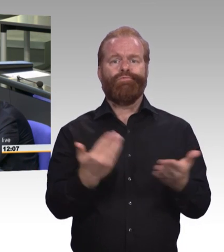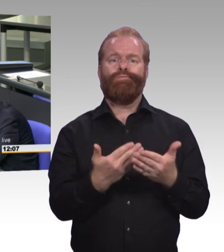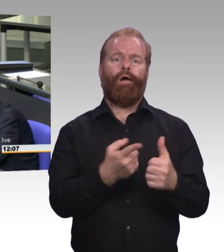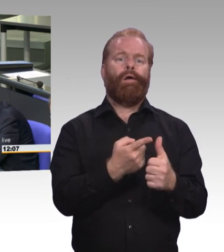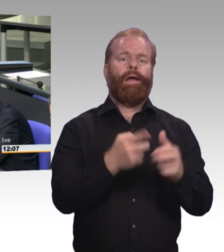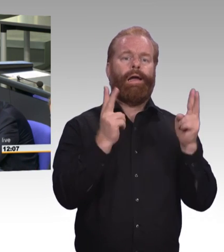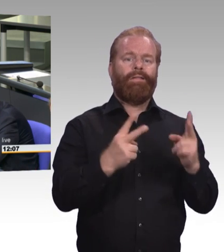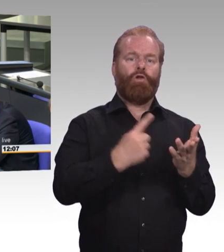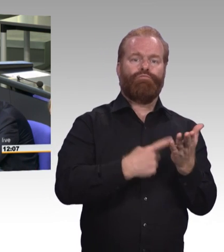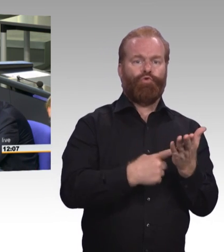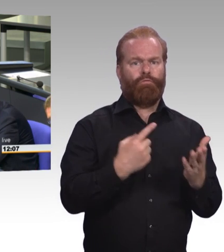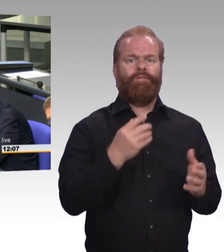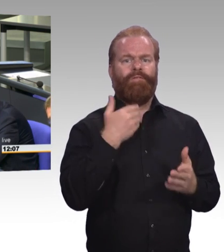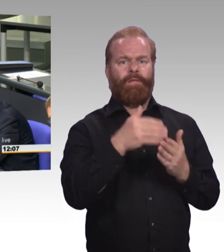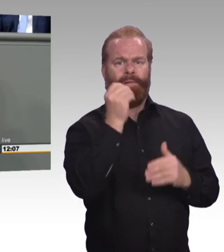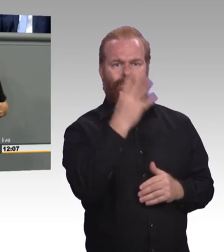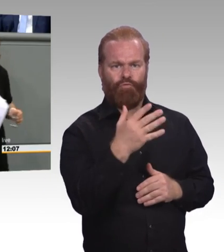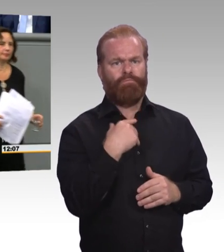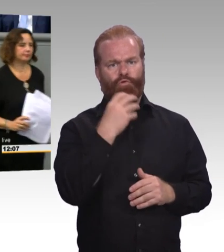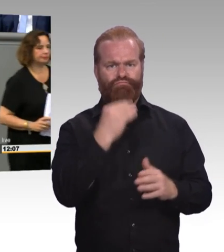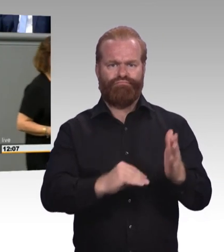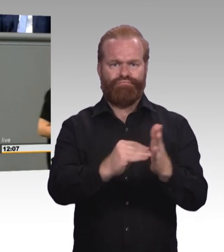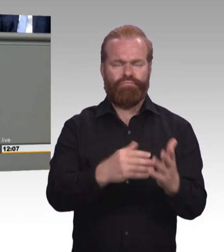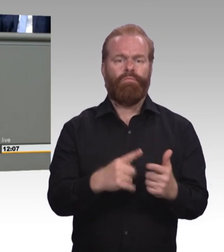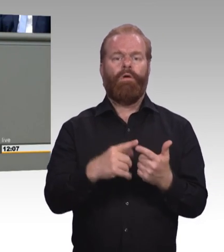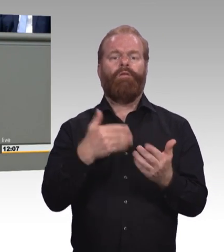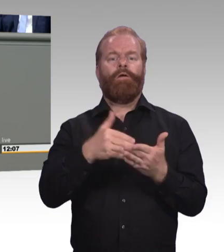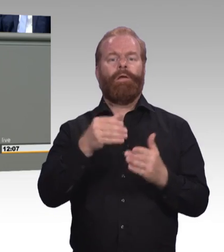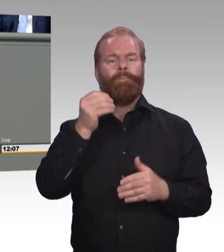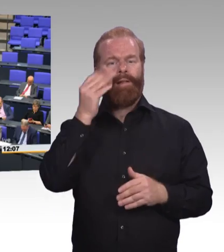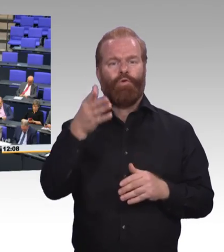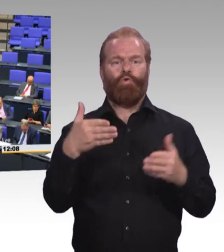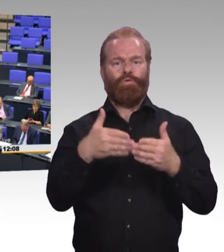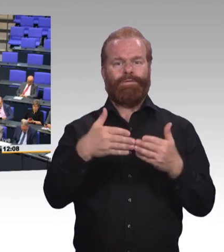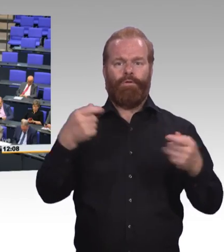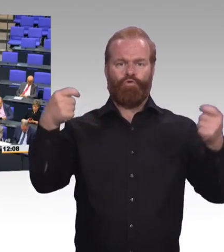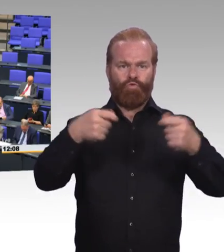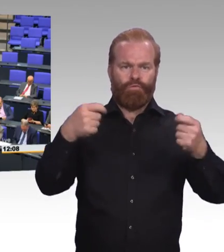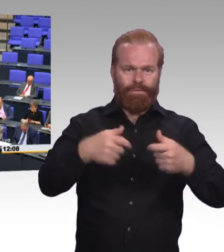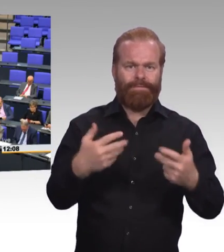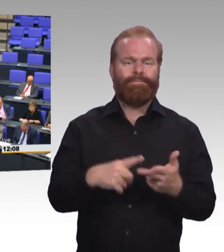wo man eigentlich hätte klotzen können. (Beifall) (Präsidium) Vielen Dank, Frau Kollegin! Also nächster Redner erhält das Wort der Kollege